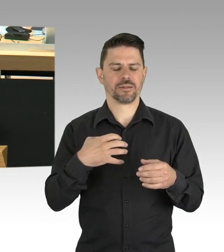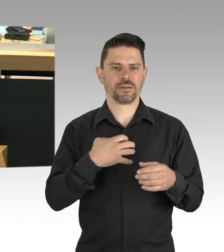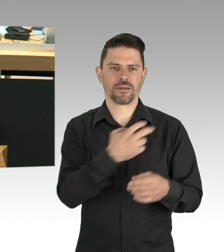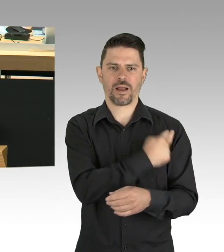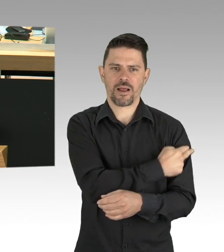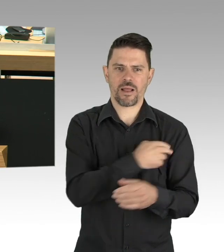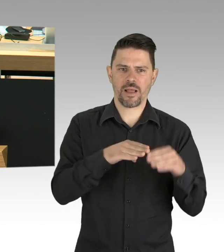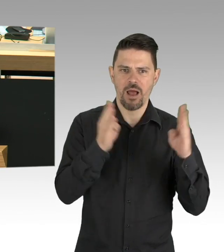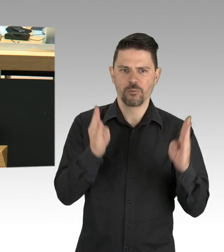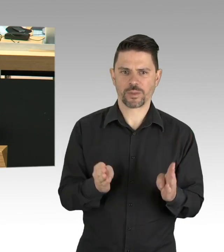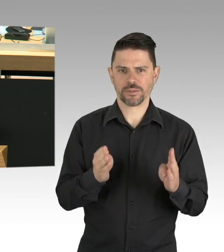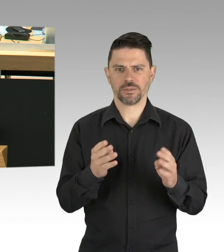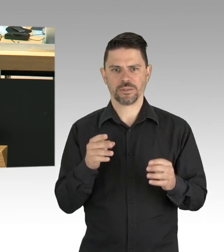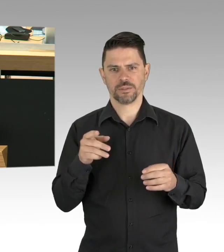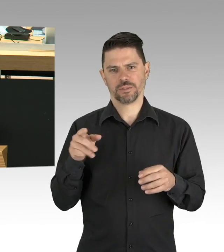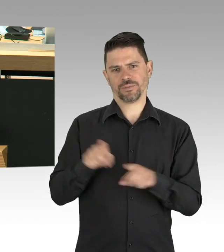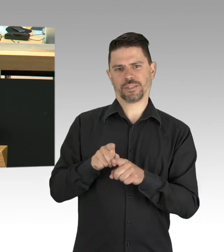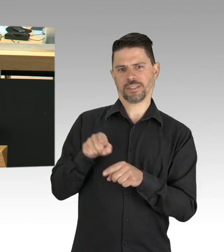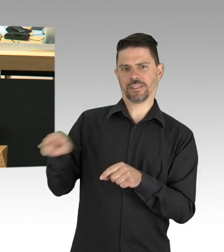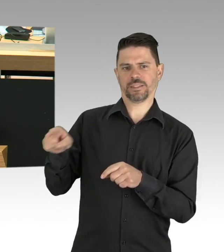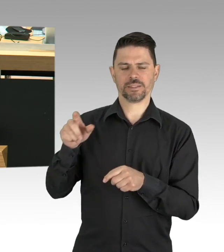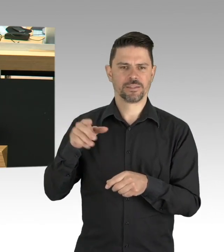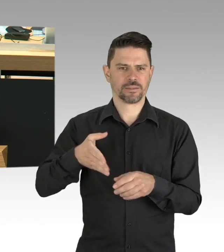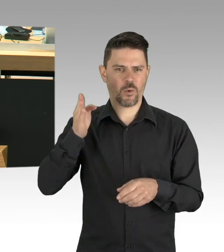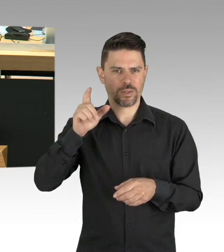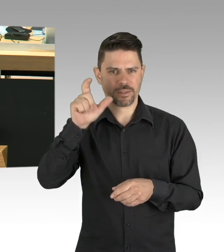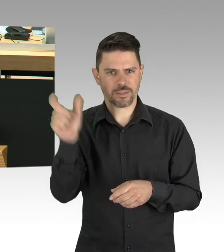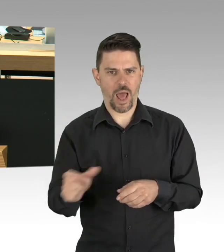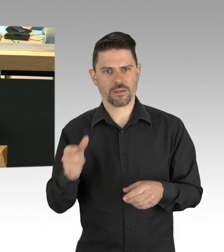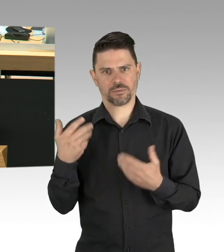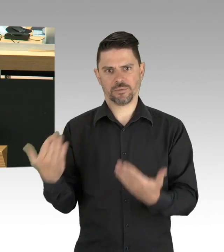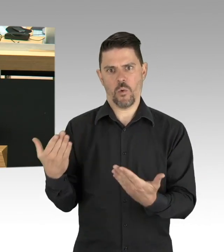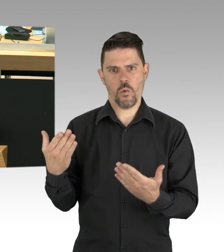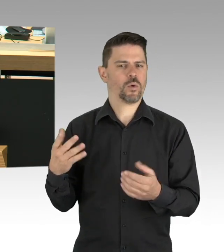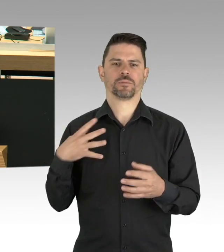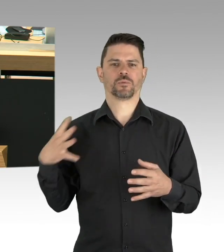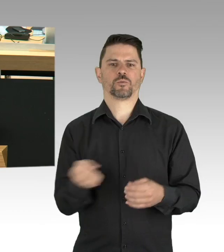auf verantwortungsvolles und entschlossenes Handeln im Bund und in den Ländern.